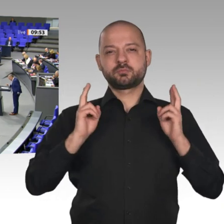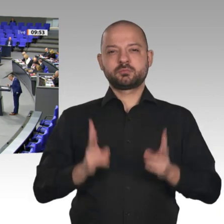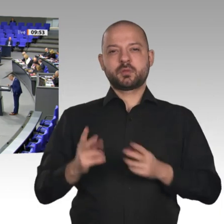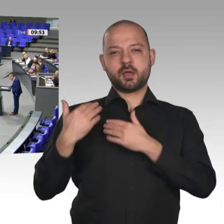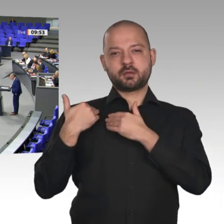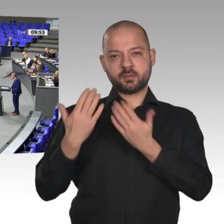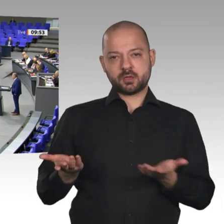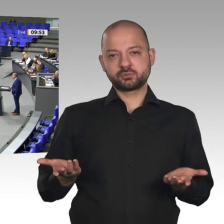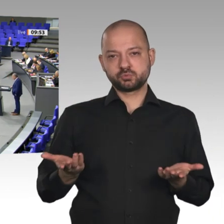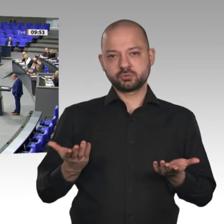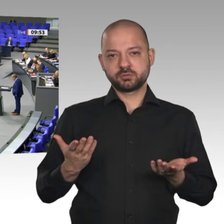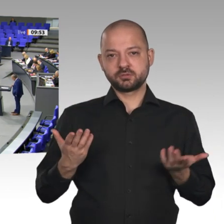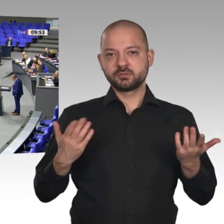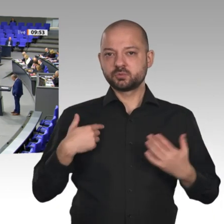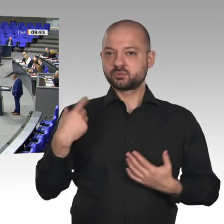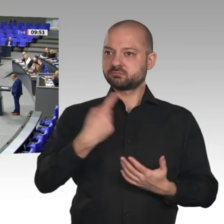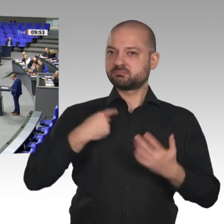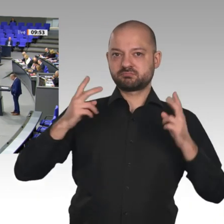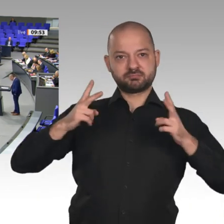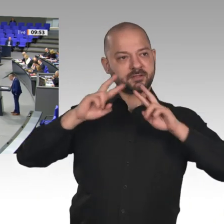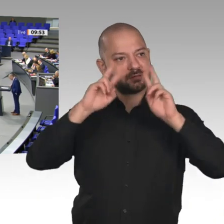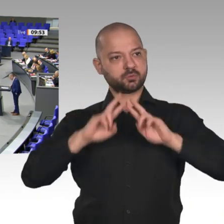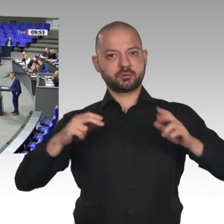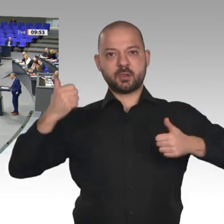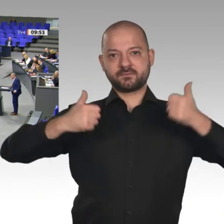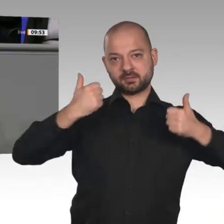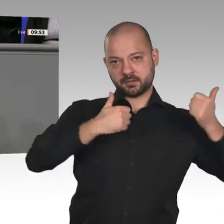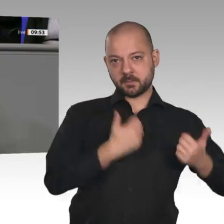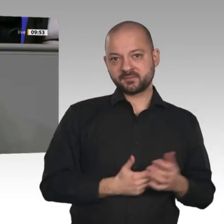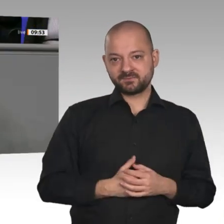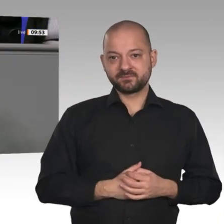Ein Riesenklotz am Bein der Wirtschaft ist Ihre Klima- und Energiepolitik. Gegen jede